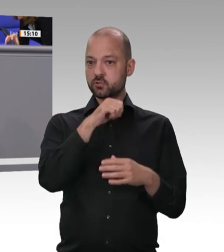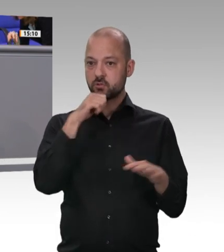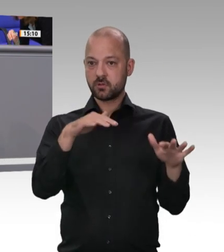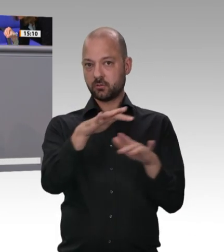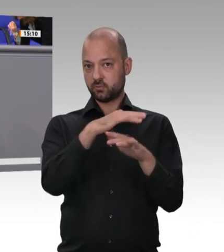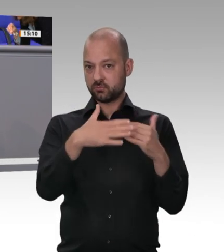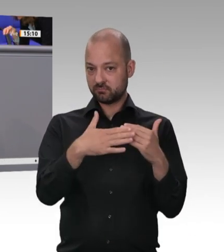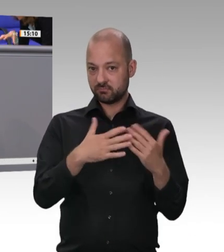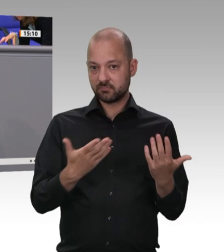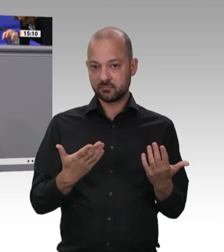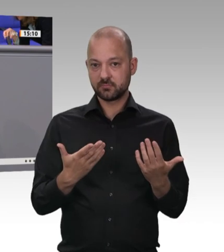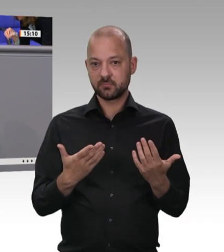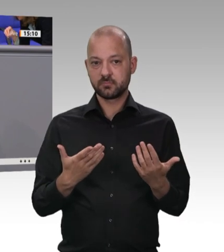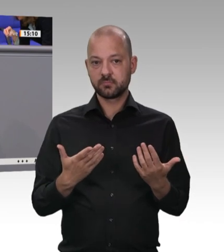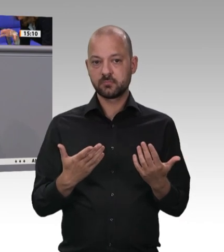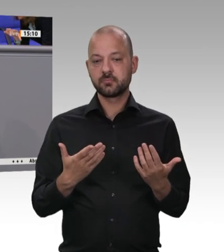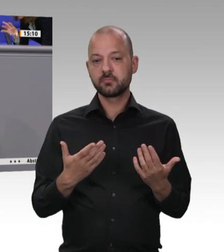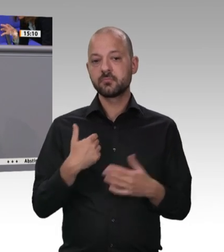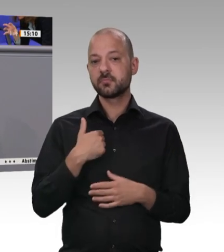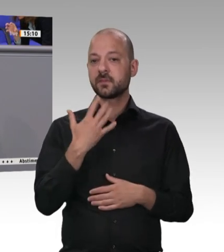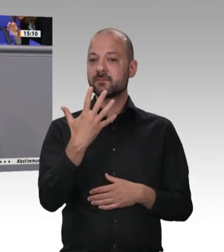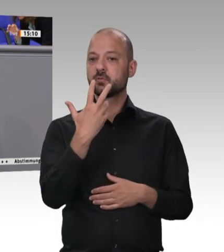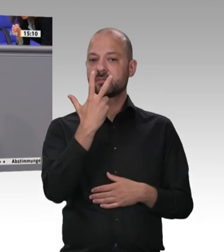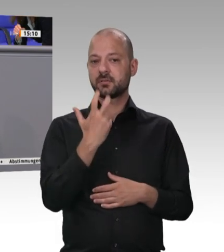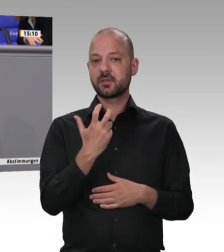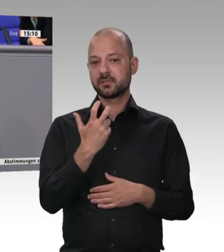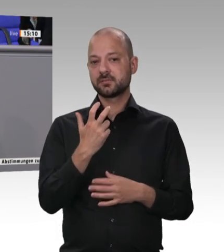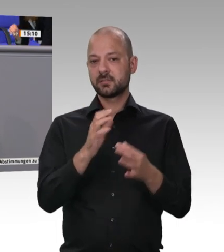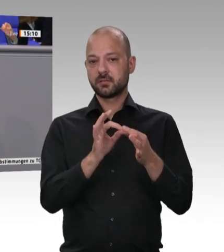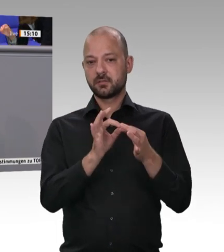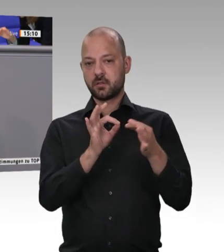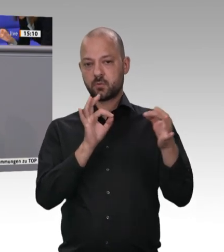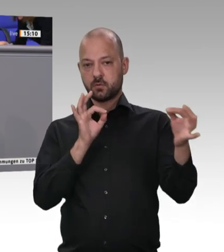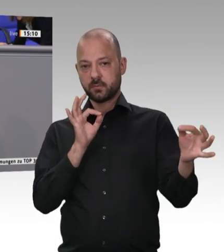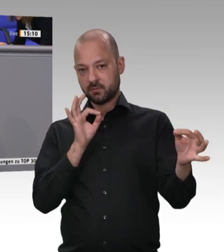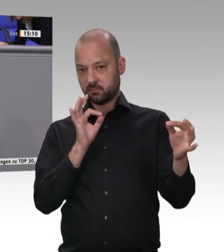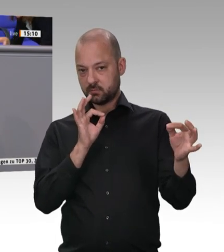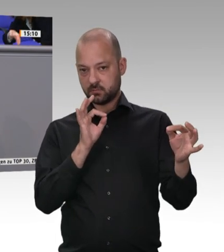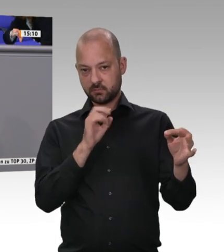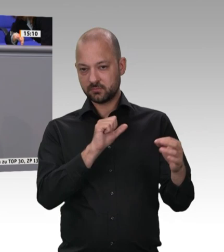von Danish Crown. Ich bin in allen Betrieben gewesen. Um eines möchte ich Sie hier alle